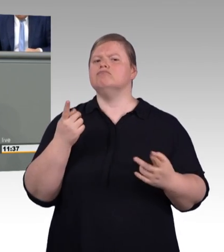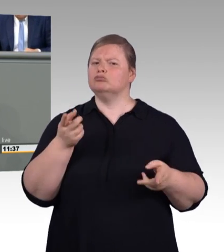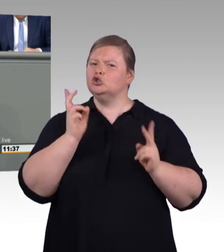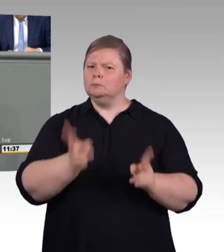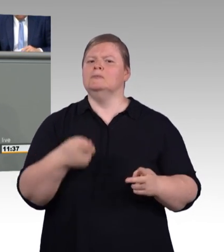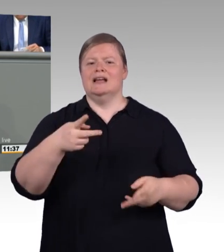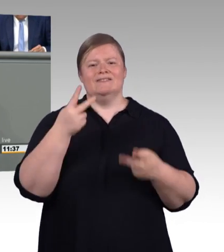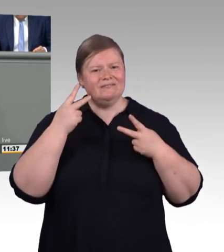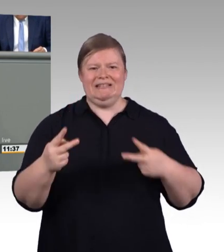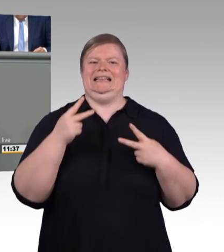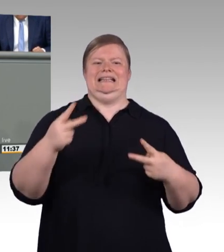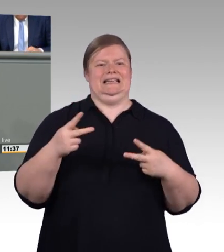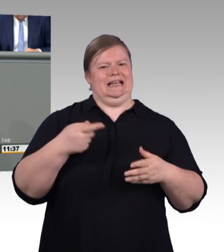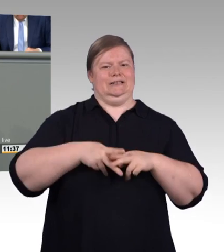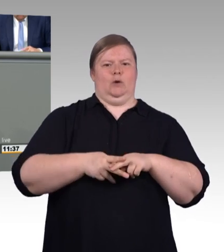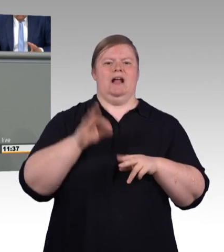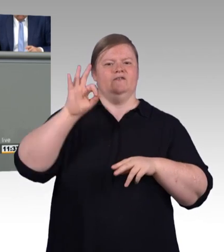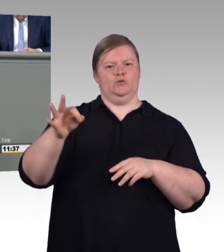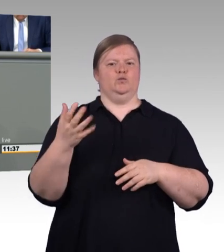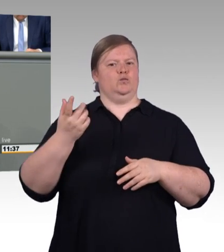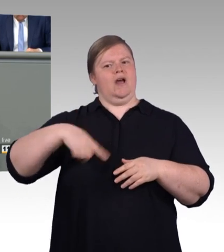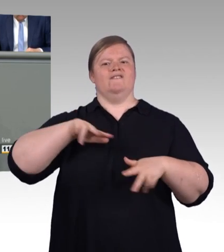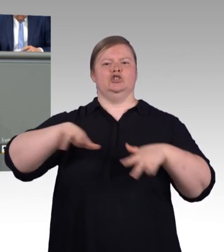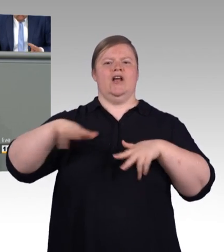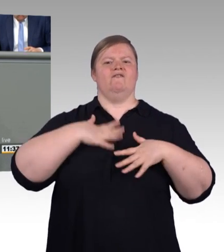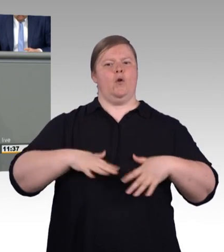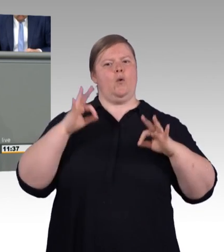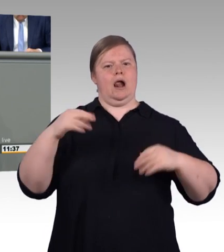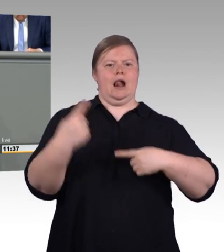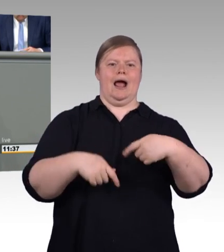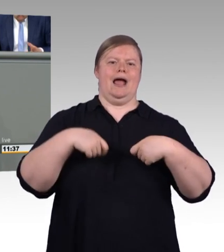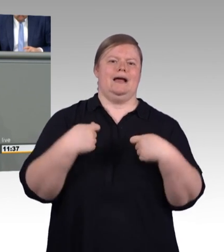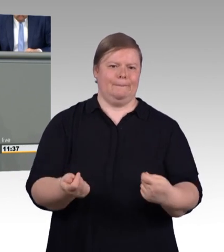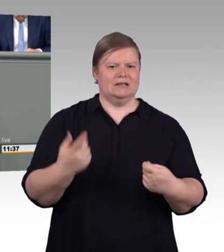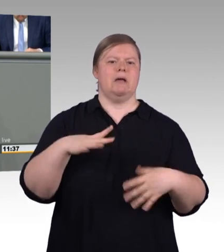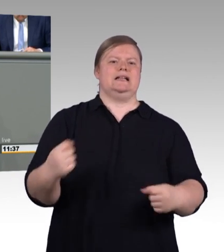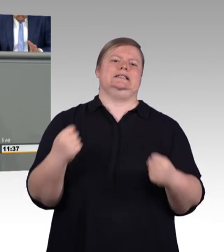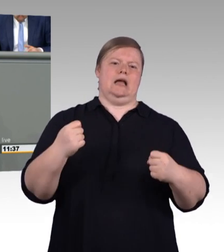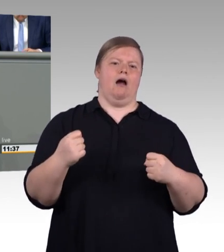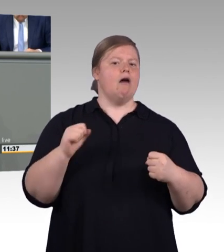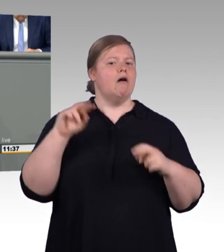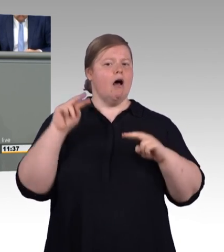die Sie eben naturgemäß sehr positiv dargestellt haben, woran wir aber Einiges zu bemängeln haben.